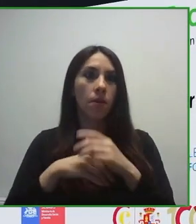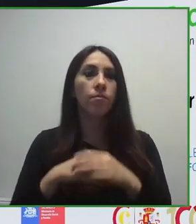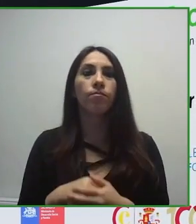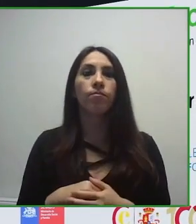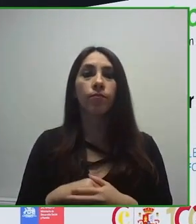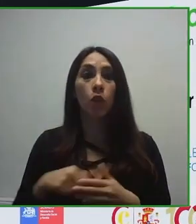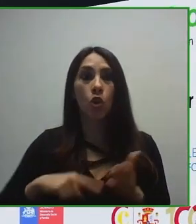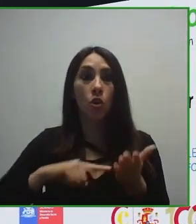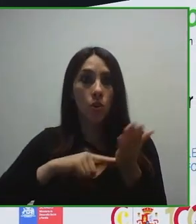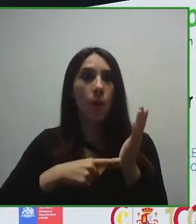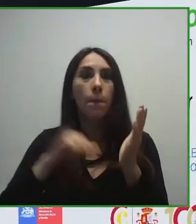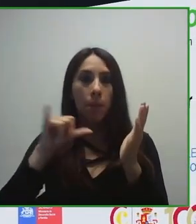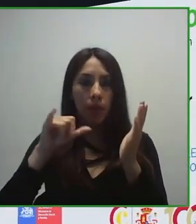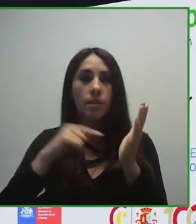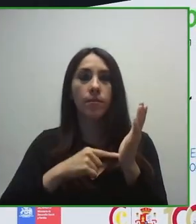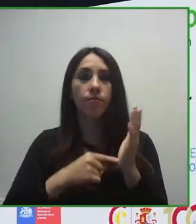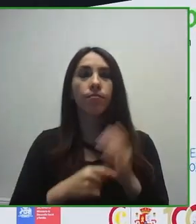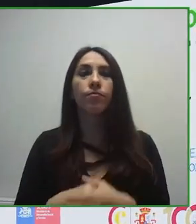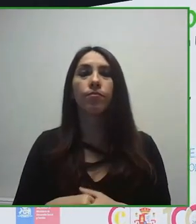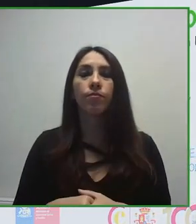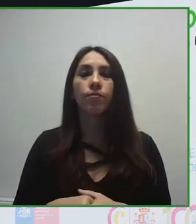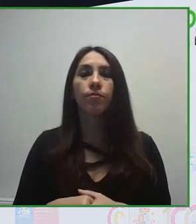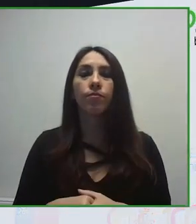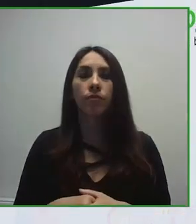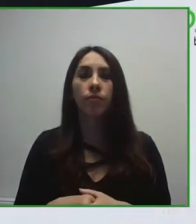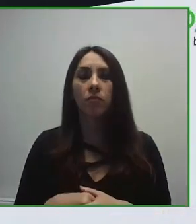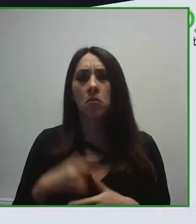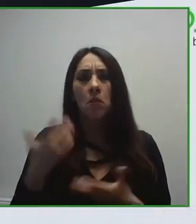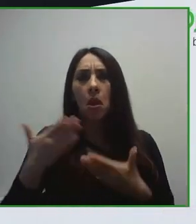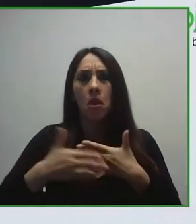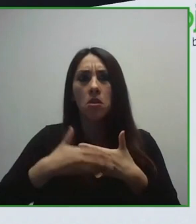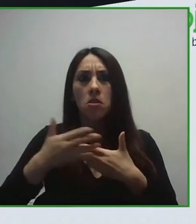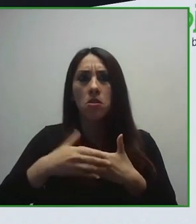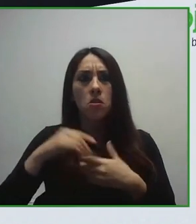urbanísticas y del transporte en la década de los años 90.